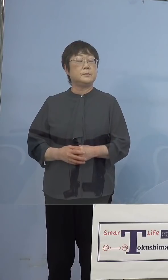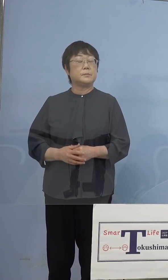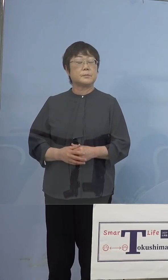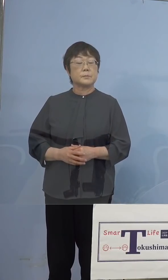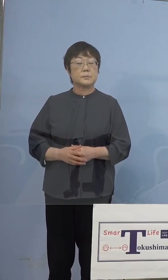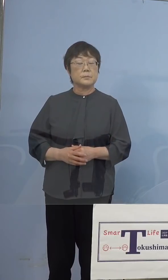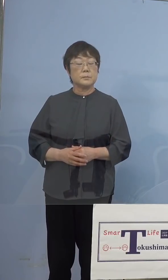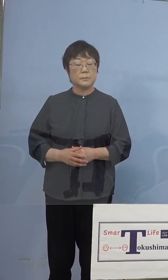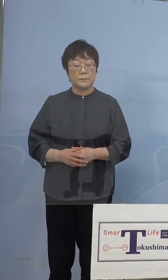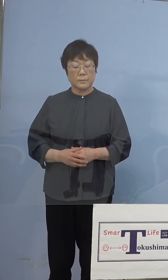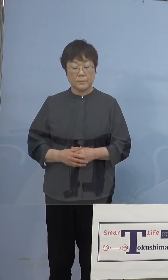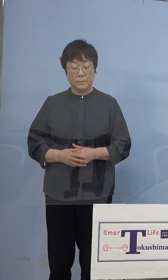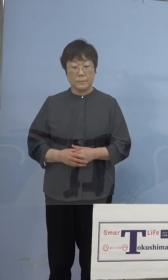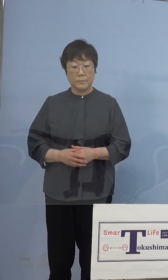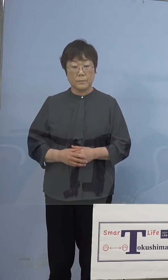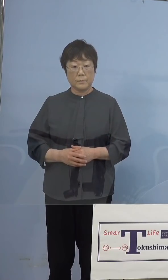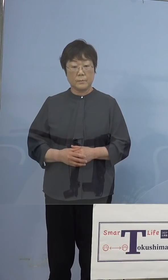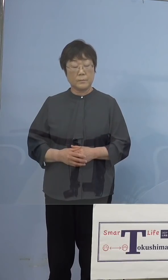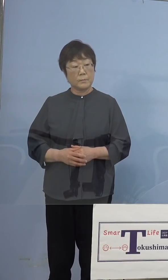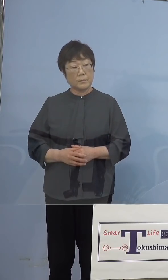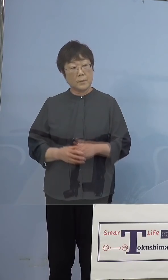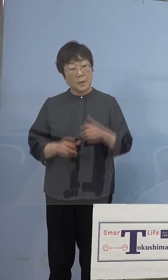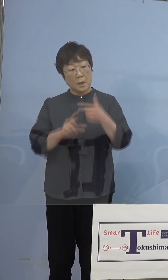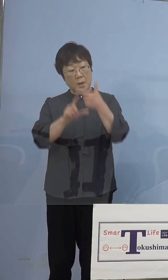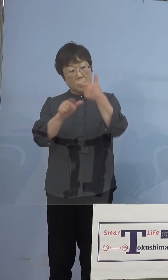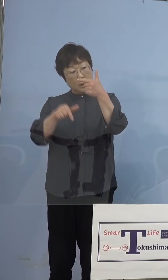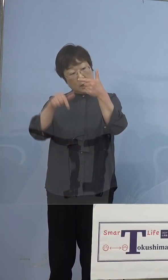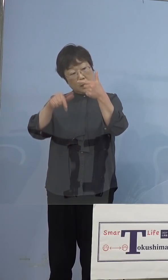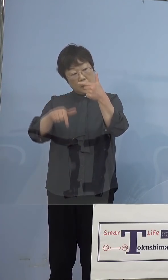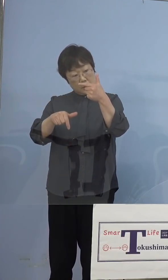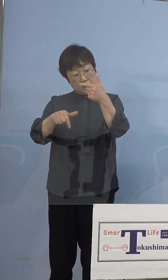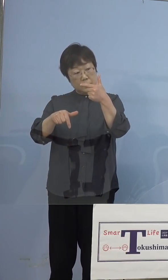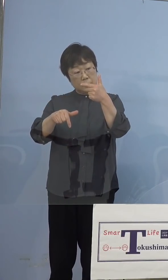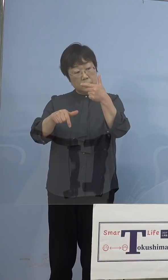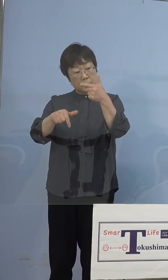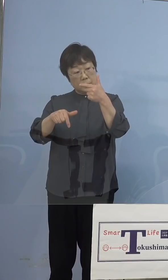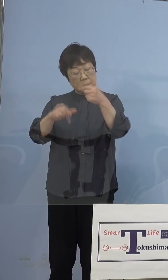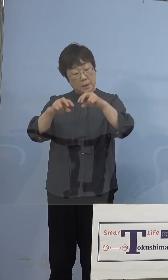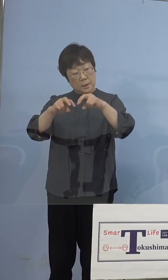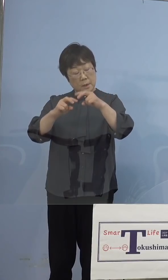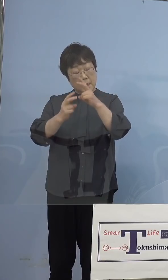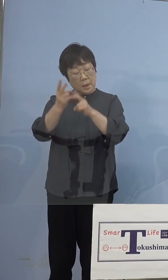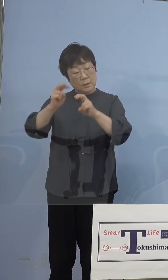（徳島新聞社） 先ほど6月下旬に解析の仕方を